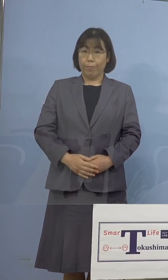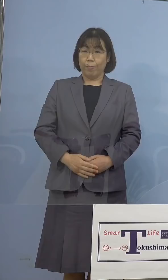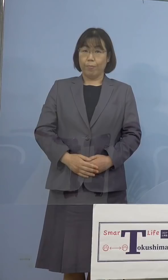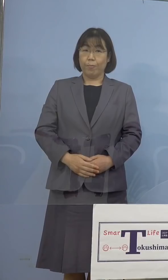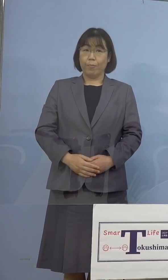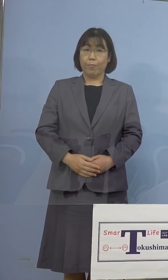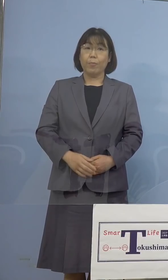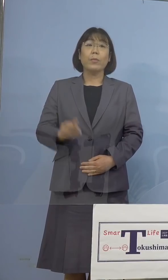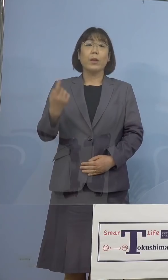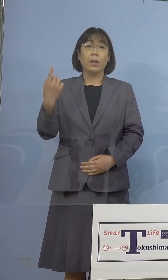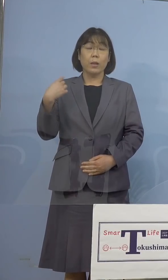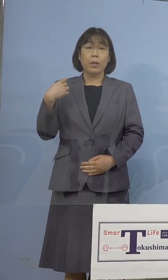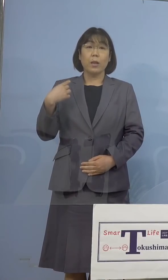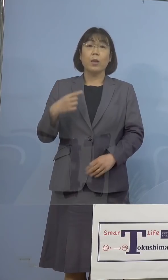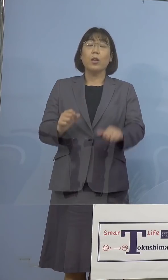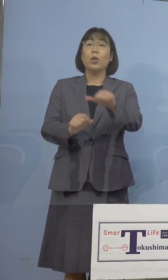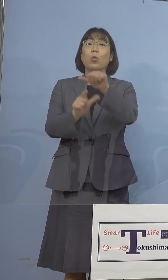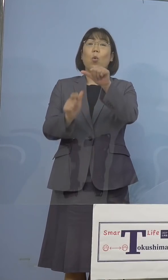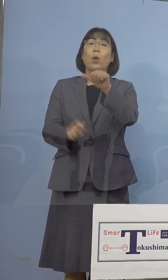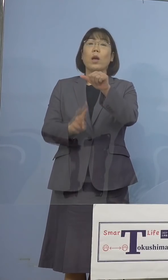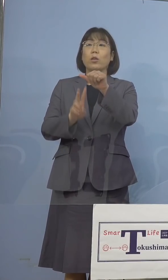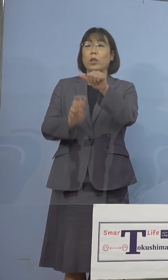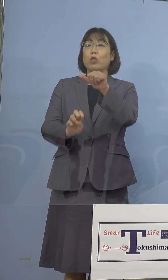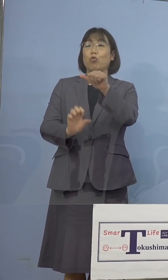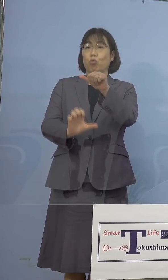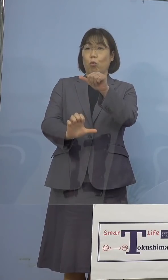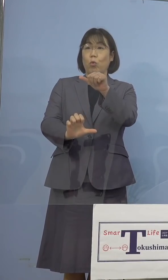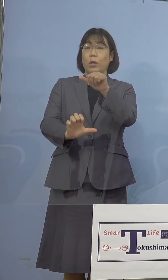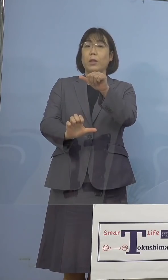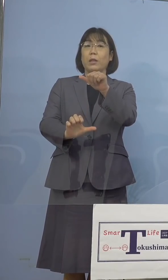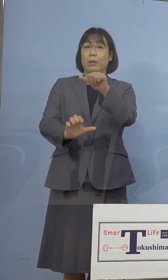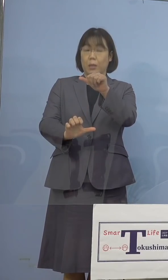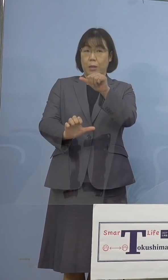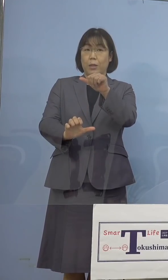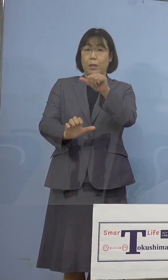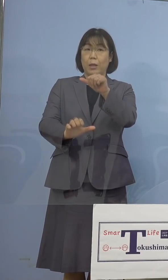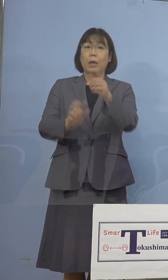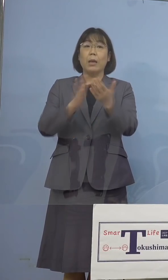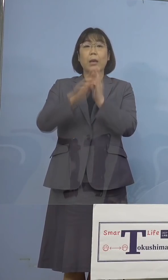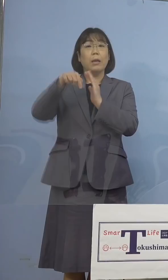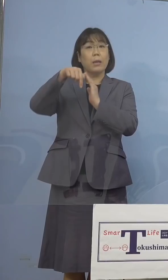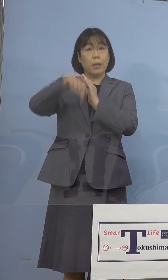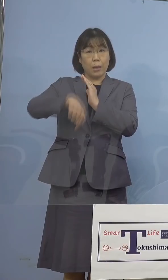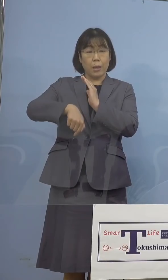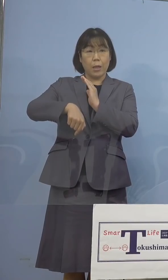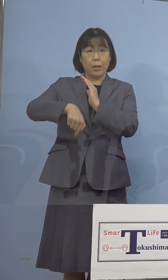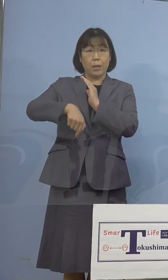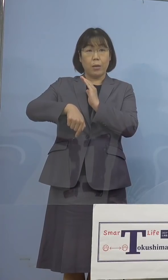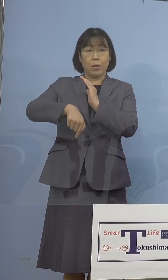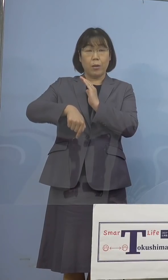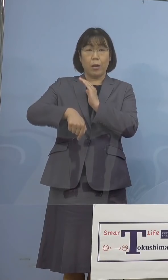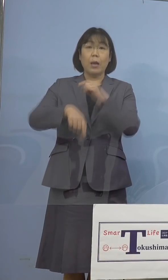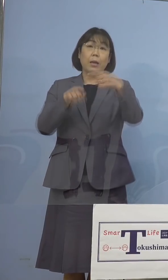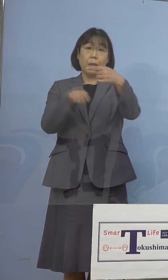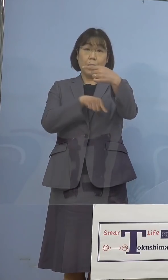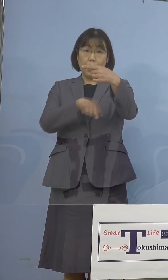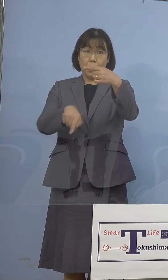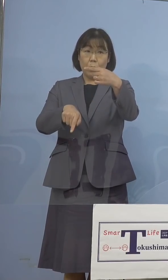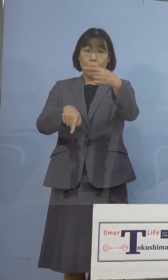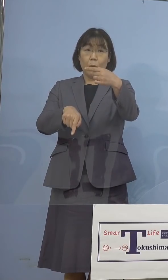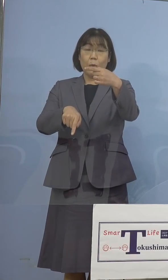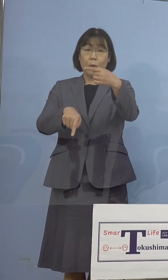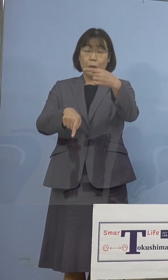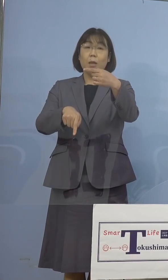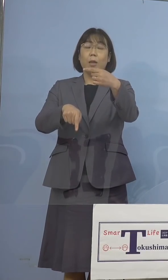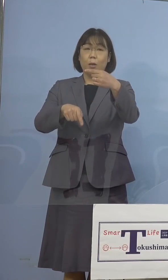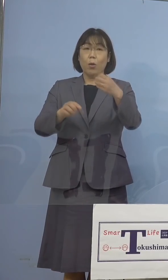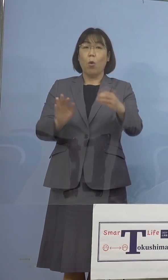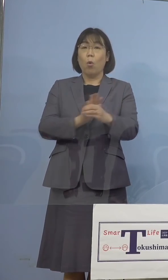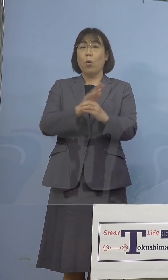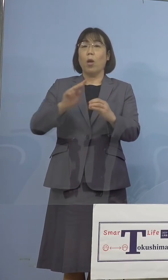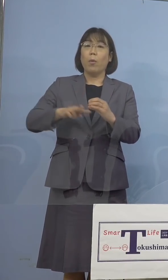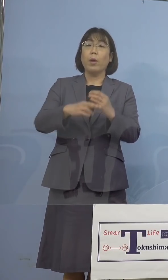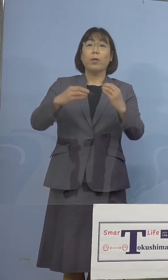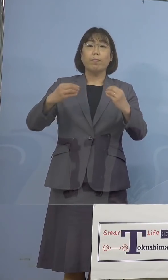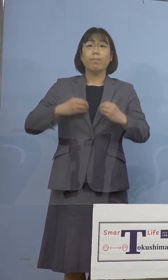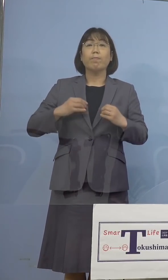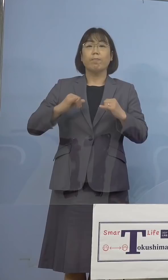昨日5月25日、県内におきましては1名、 新型コロナウイルス感染者発生が